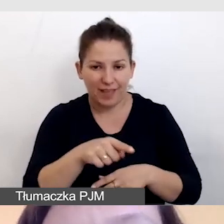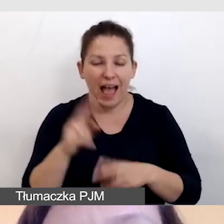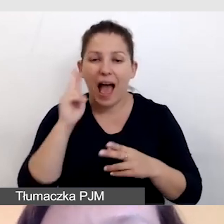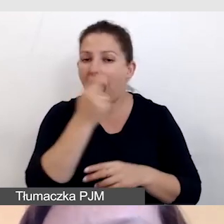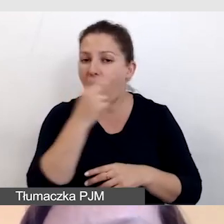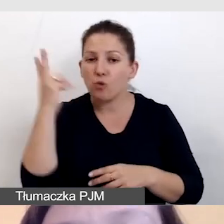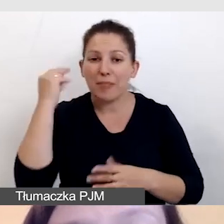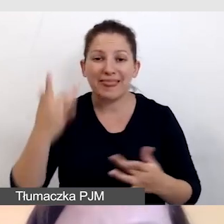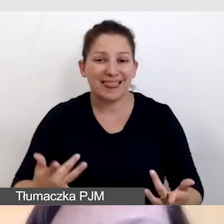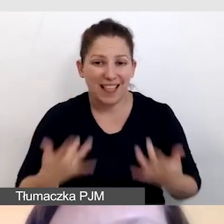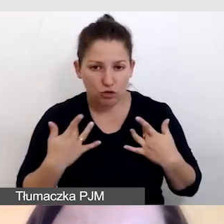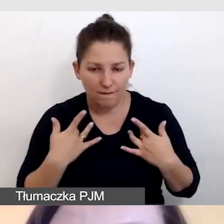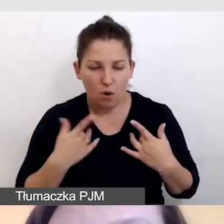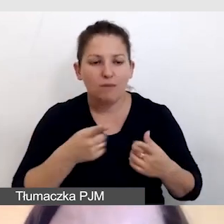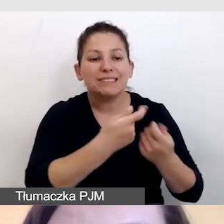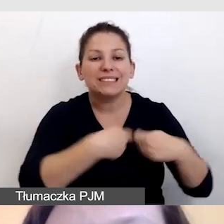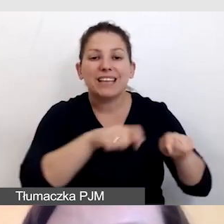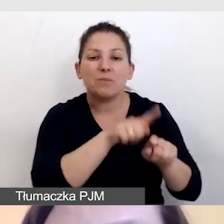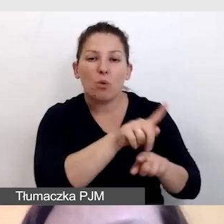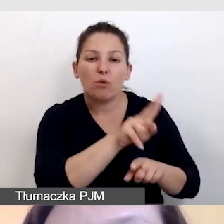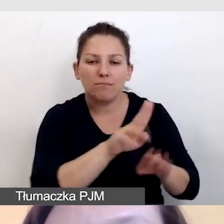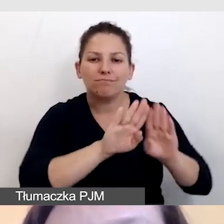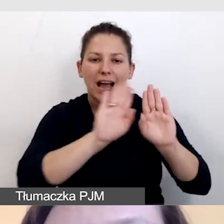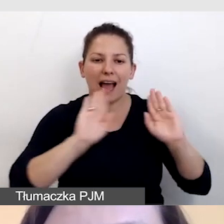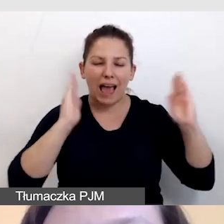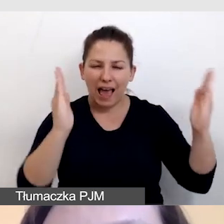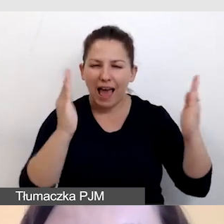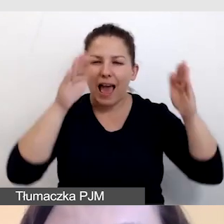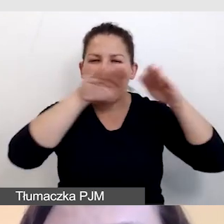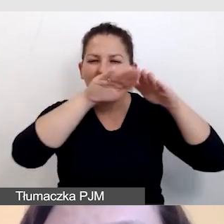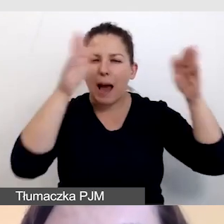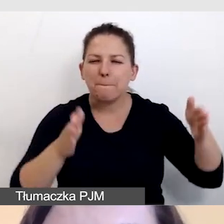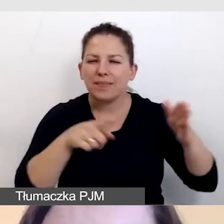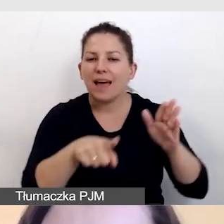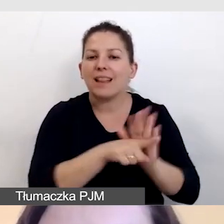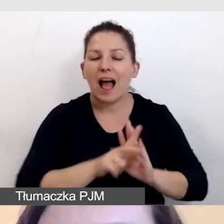audiodeskryptorzy mogą pracować w kabinach dla tłumaczy.